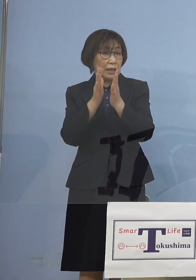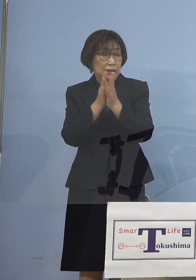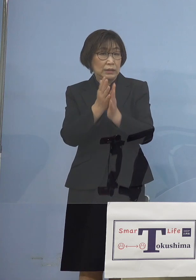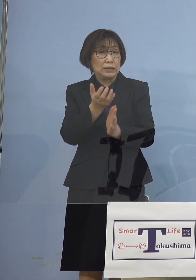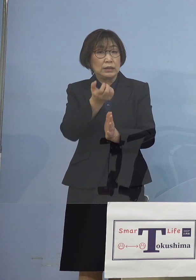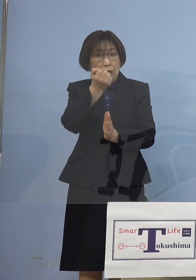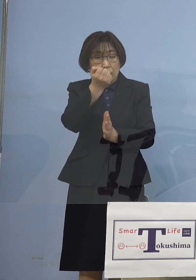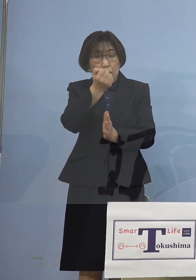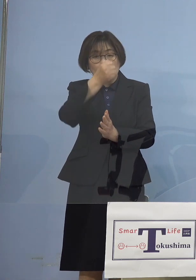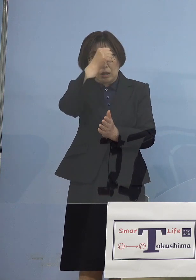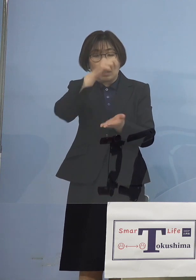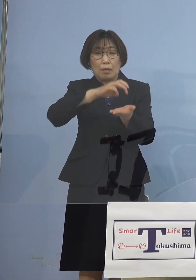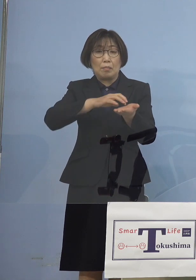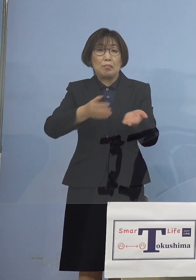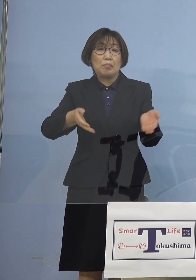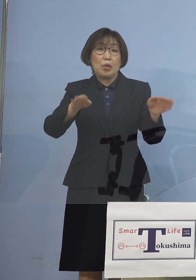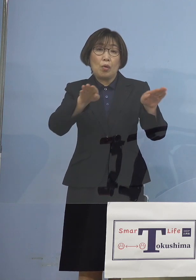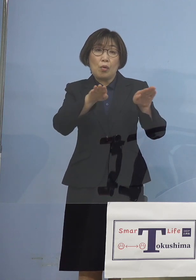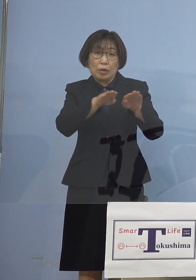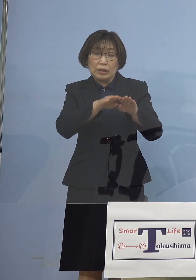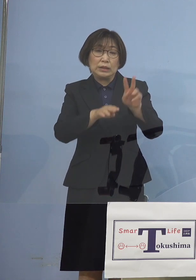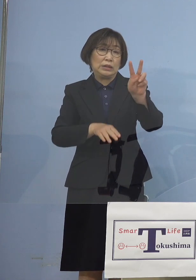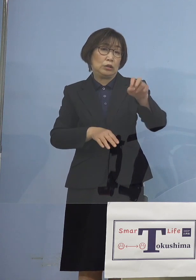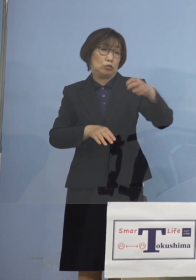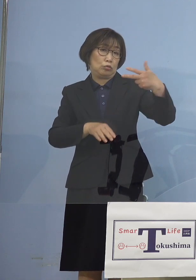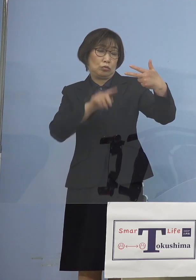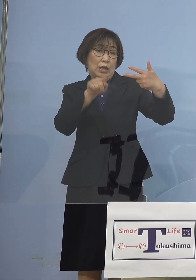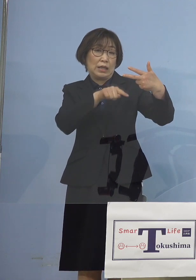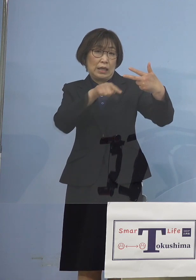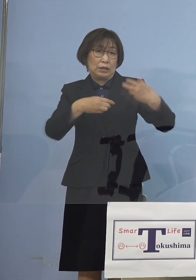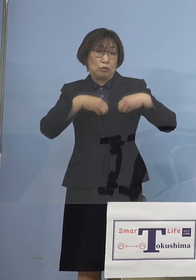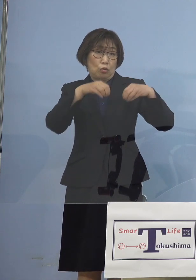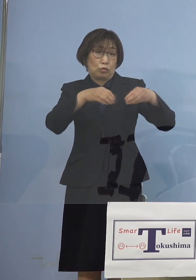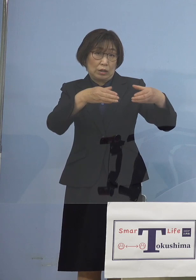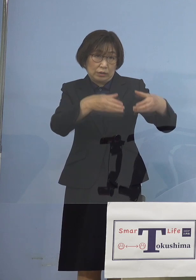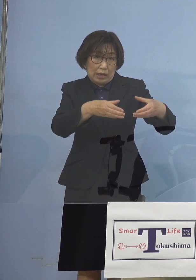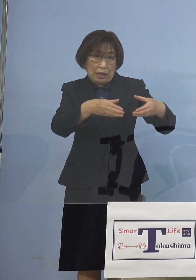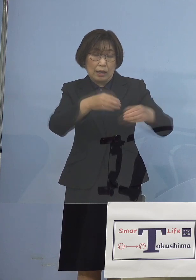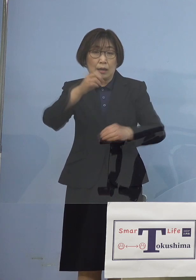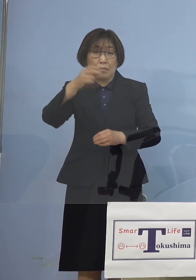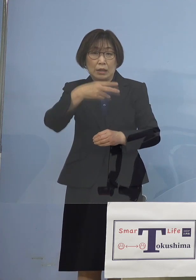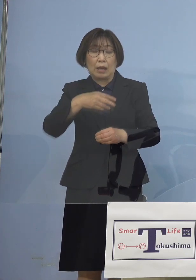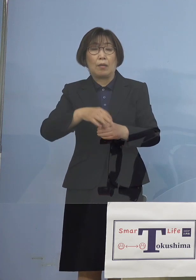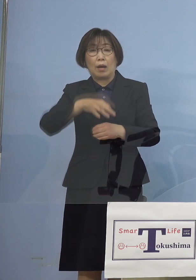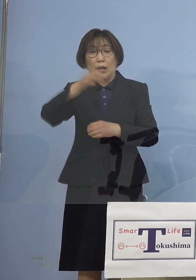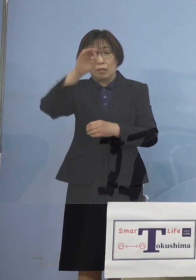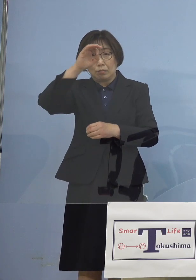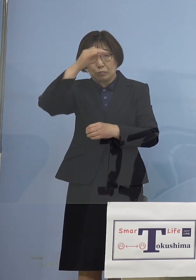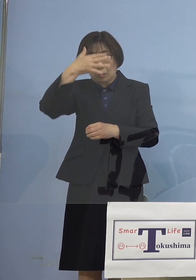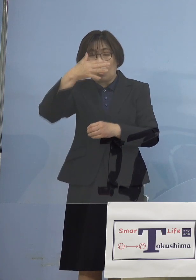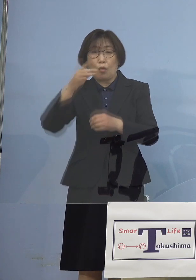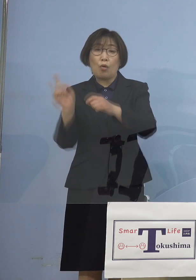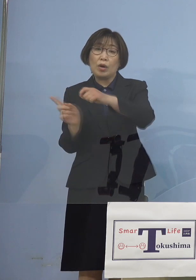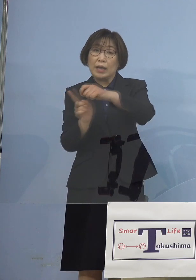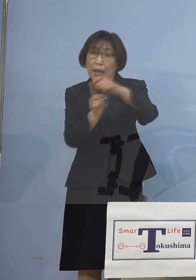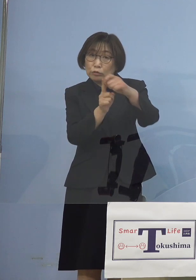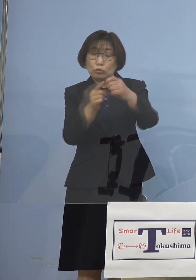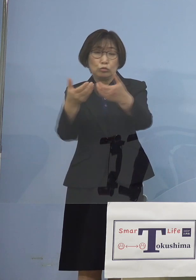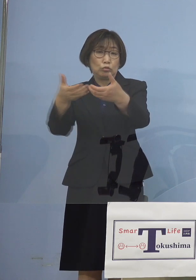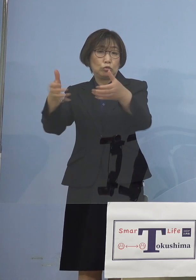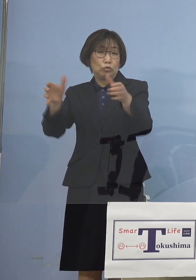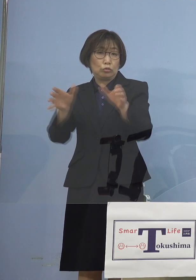クラスター、一発で27名 さらにはプロ野球その球団におけるクラスター